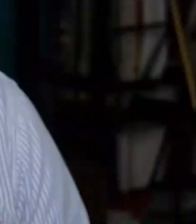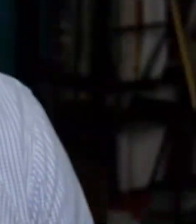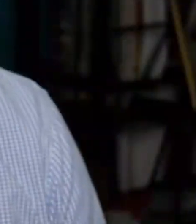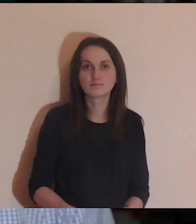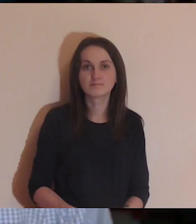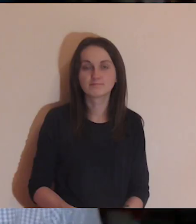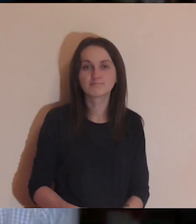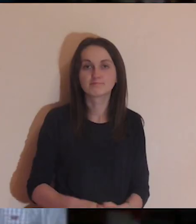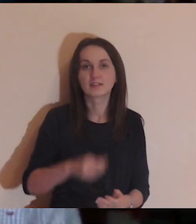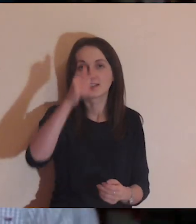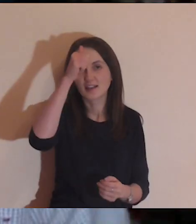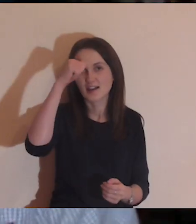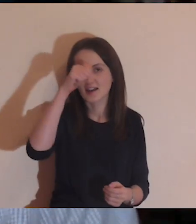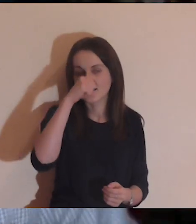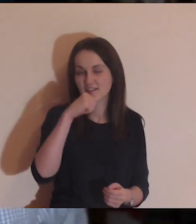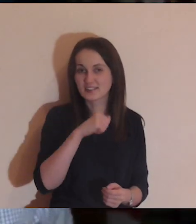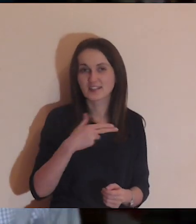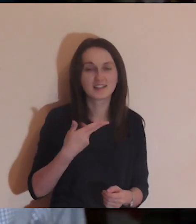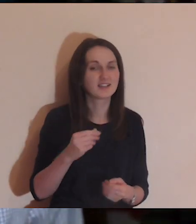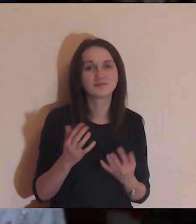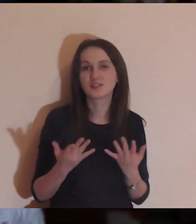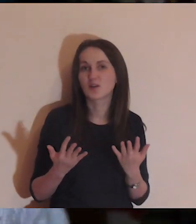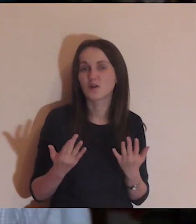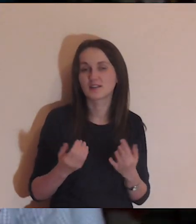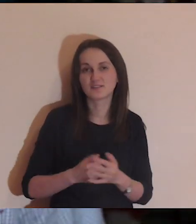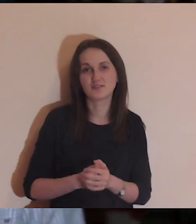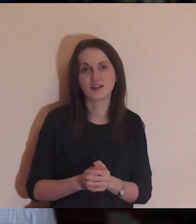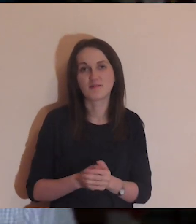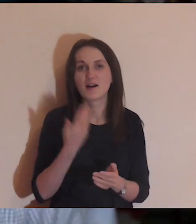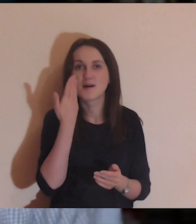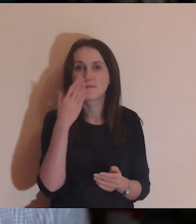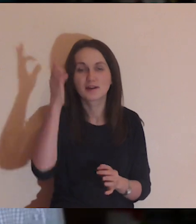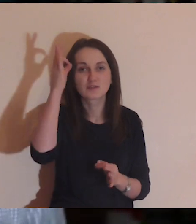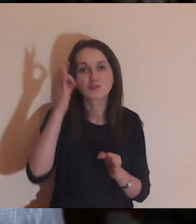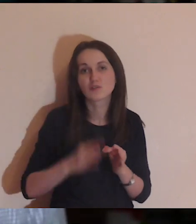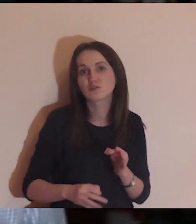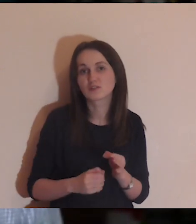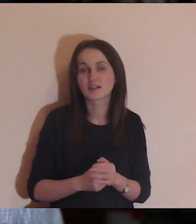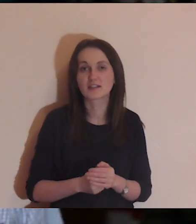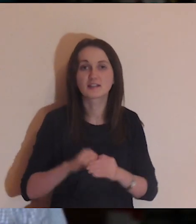Ewangelia nieprosta, niełatwa, bardzo konkretna